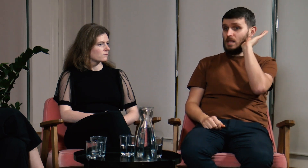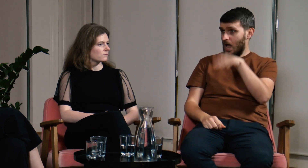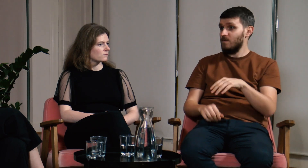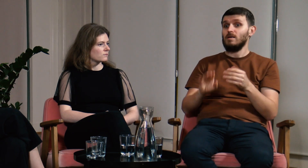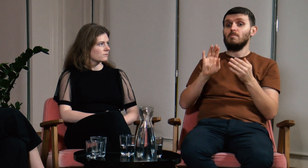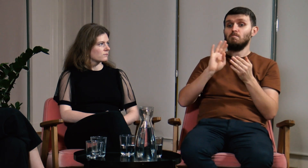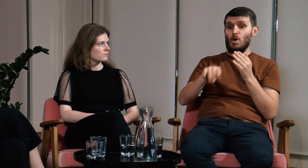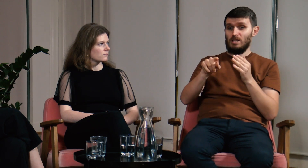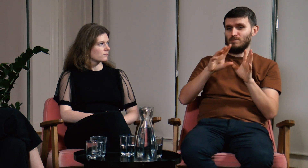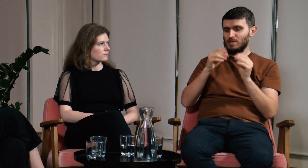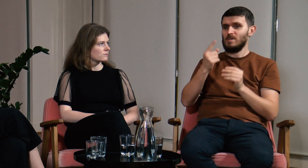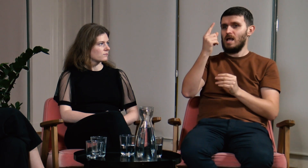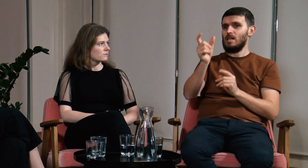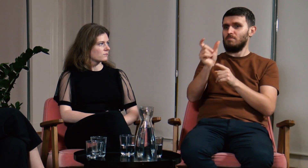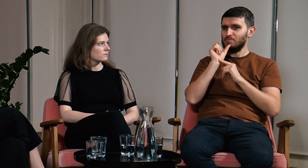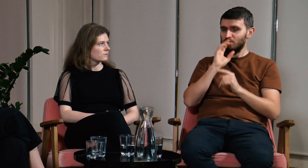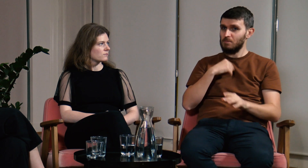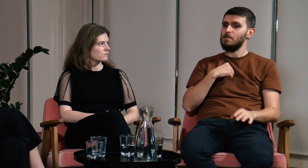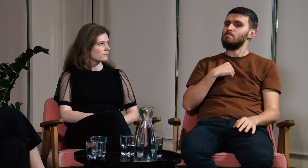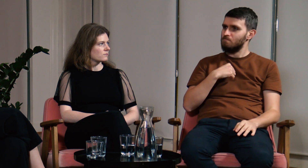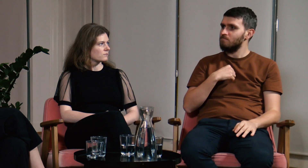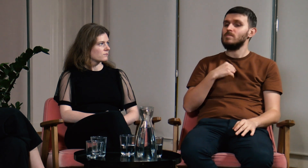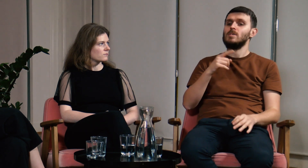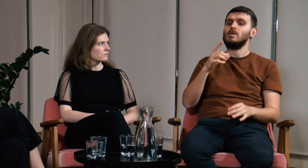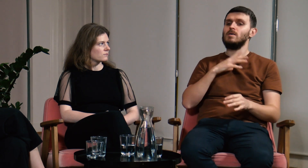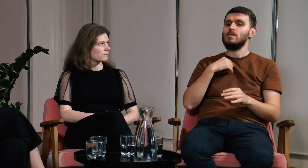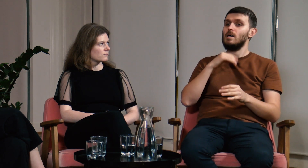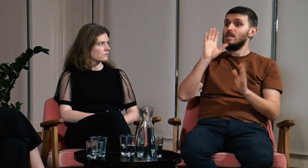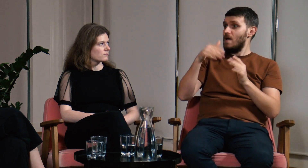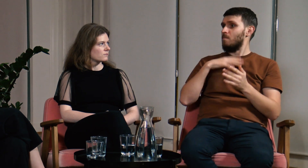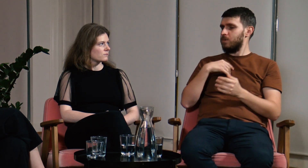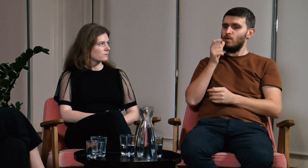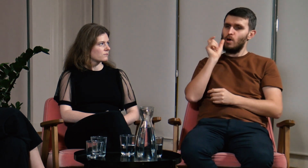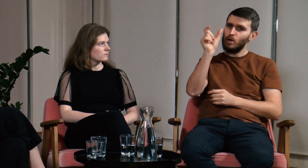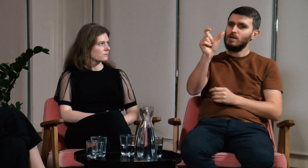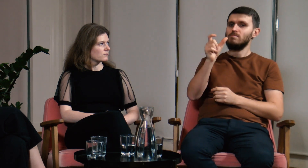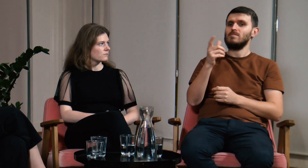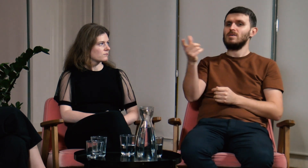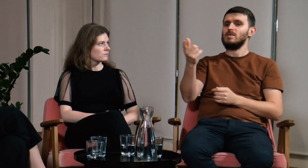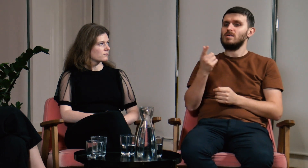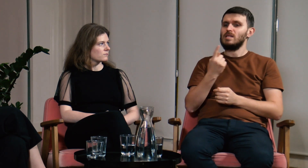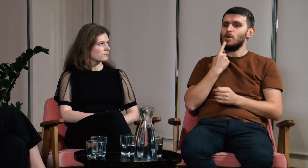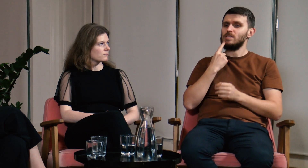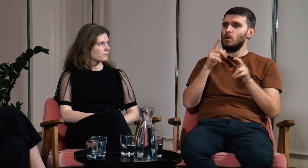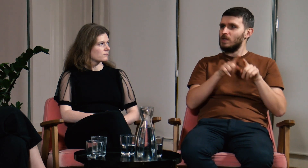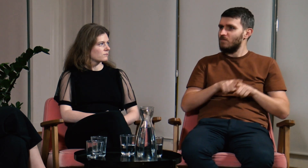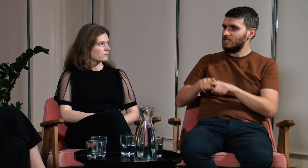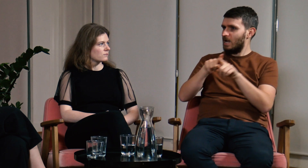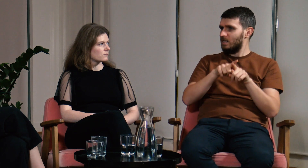A po tym wszystkim, nawet jedna z tych osób się zreflektowała. W trakcie naszej dyskusji opowiedziałem o języku uniwersalnym.